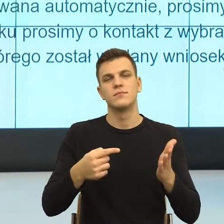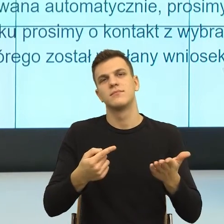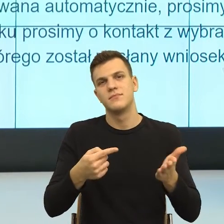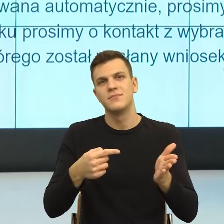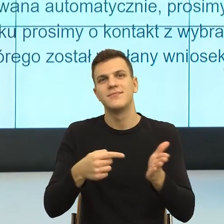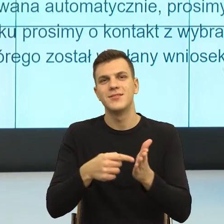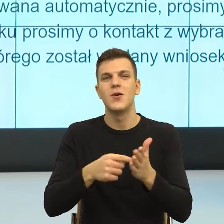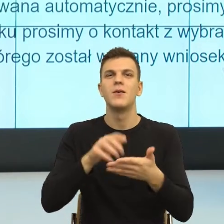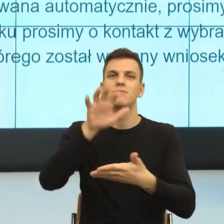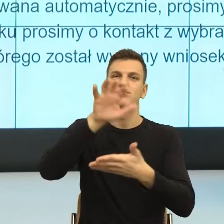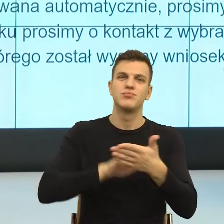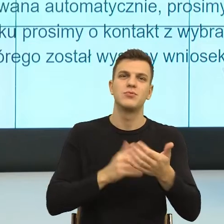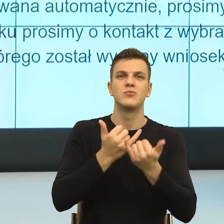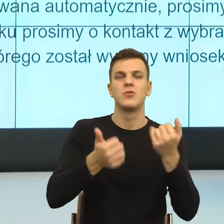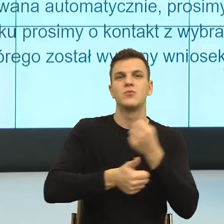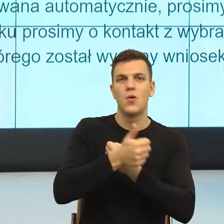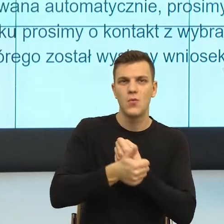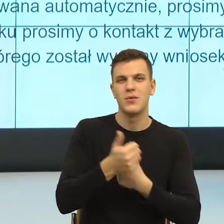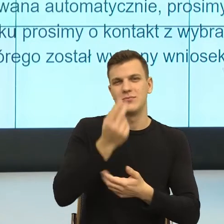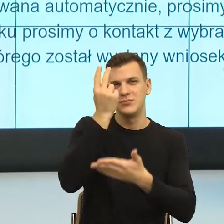czy kiedy też mam przyjemność rozmawiać z kolegami,